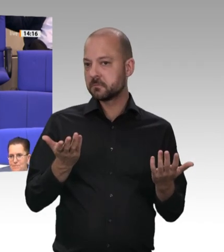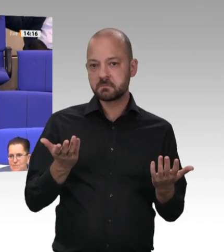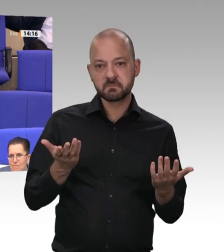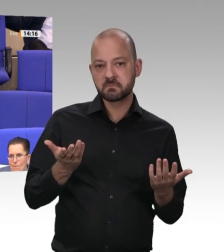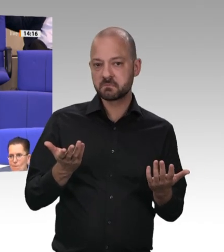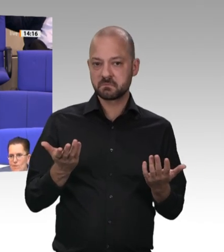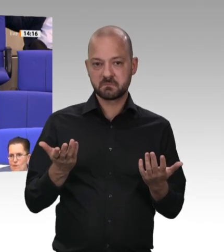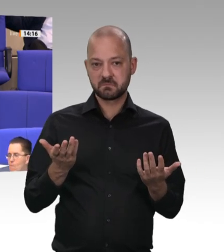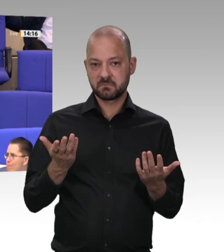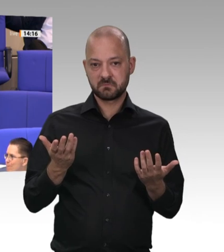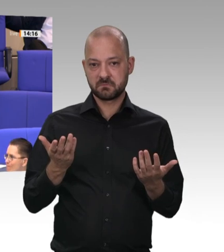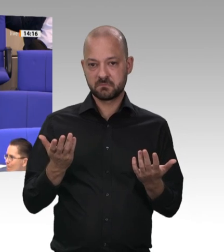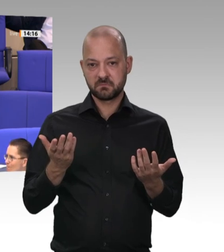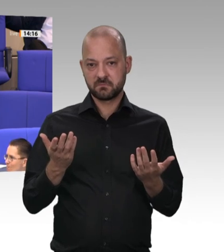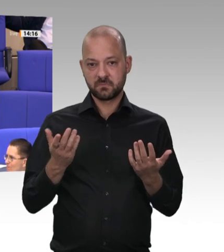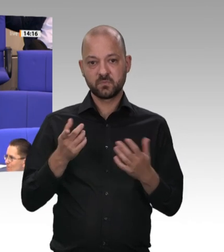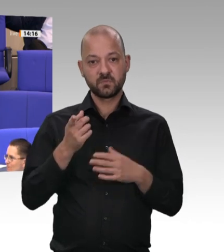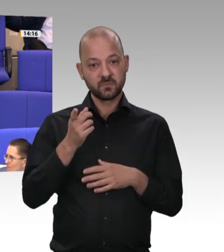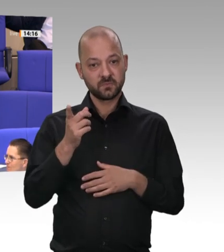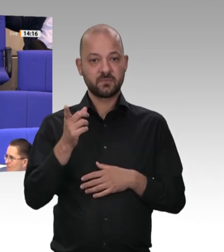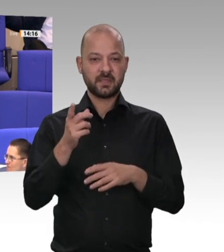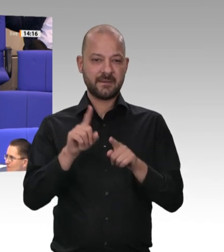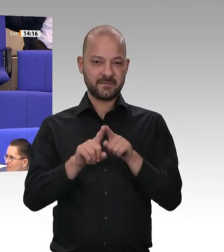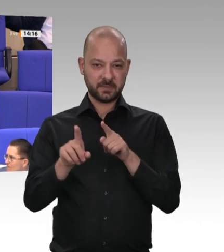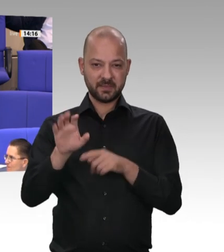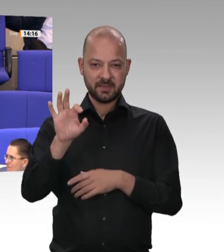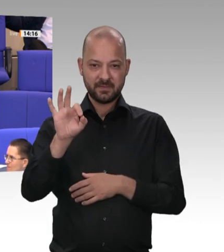geantwortet, nachdem ich das angesprochen habe, nachdem das alles bekannt war, vor